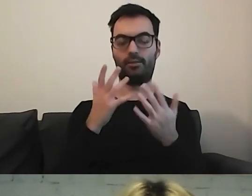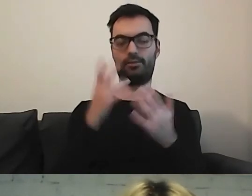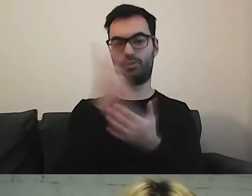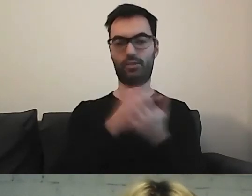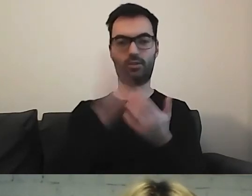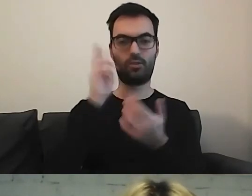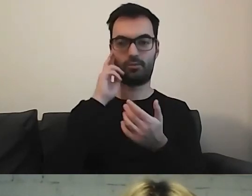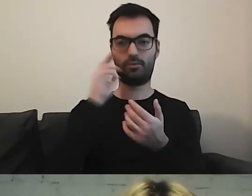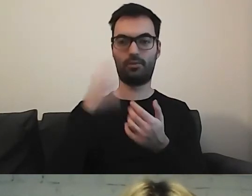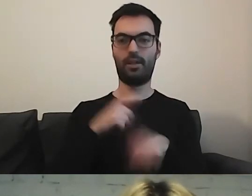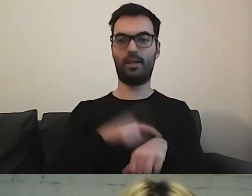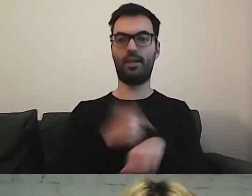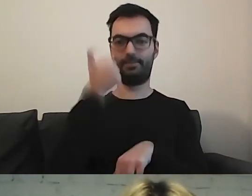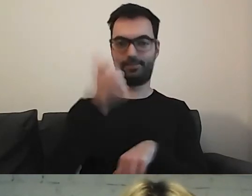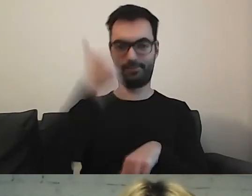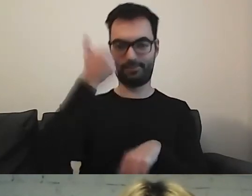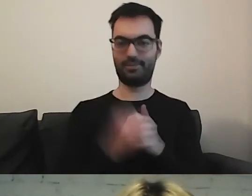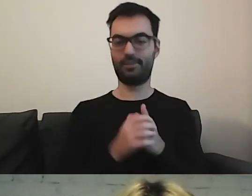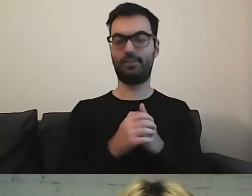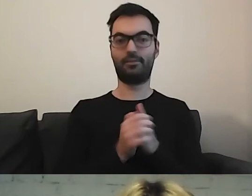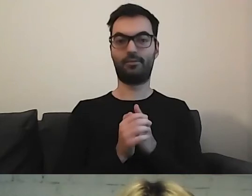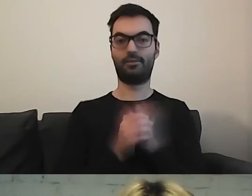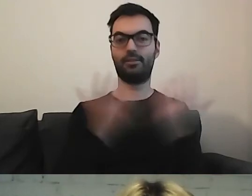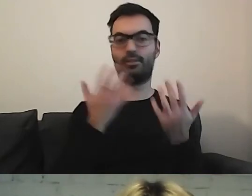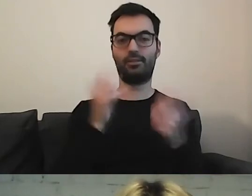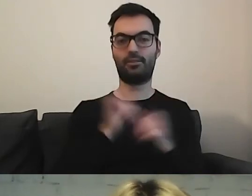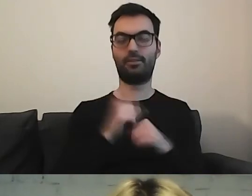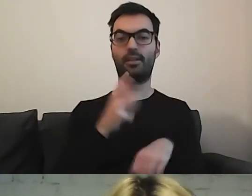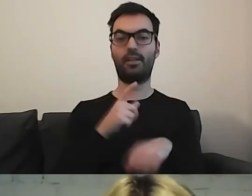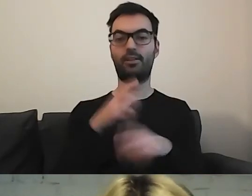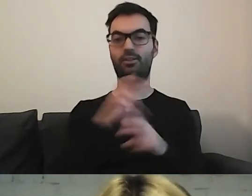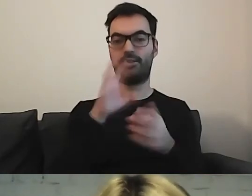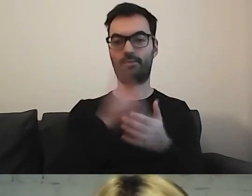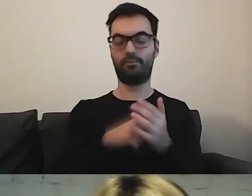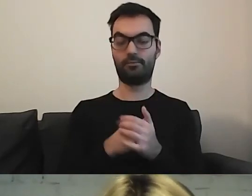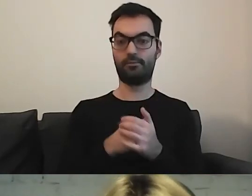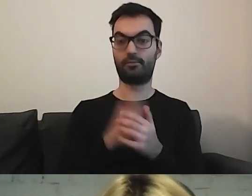Mogę włączyć stoper. Zobaczymy, ile czasu. MAŁGORZATA: Macie nie więcej niż 3 minuty.